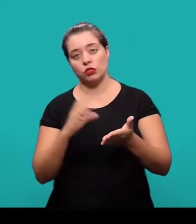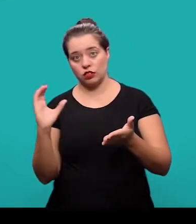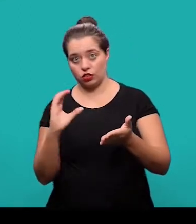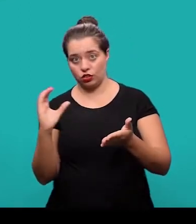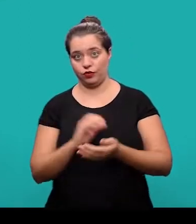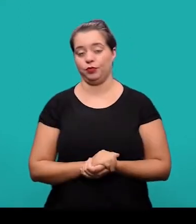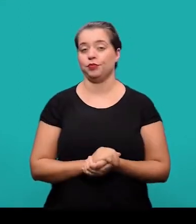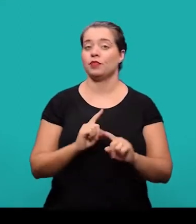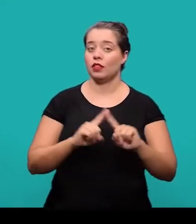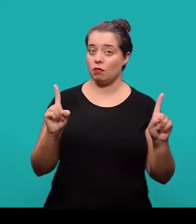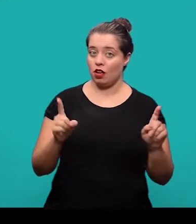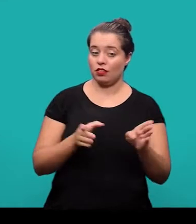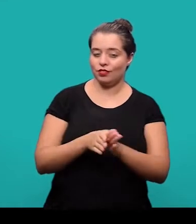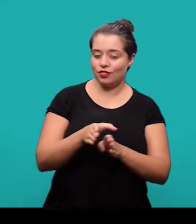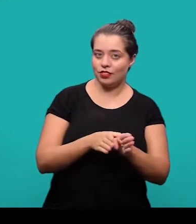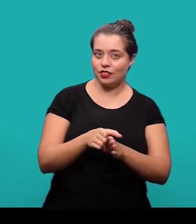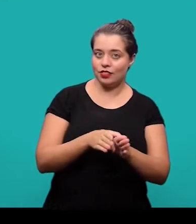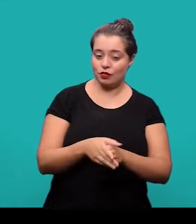No entanto, nós salientamos que as orientações contidas